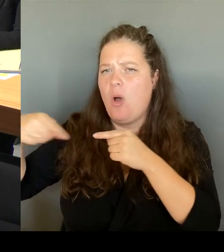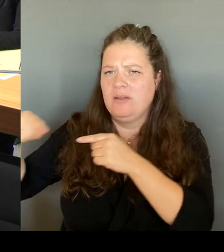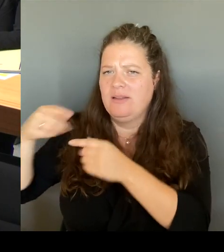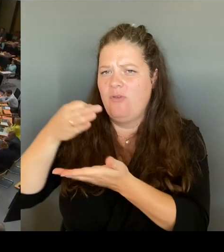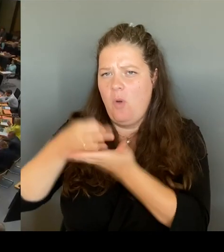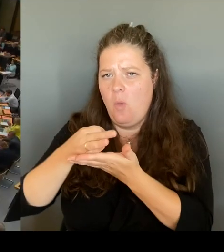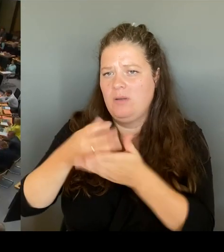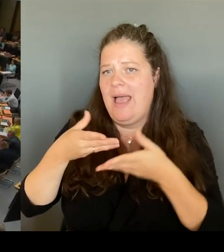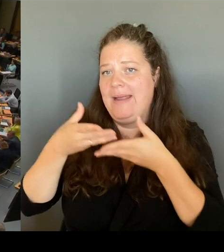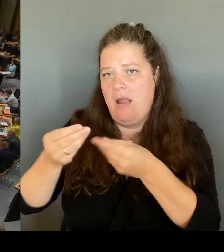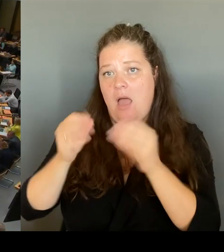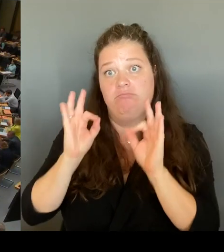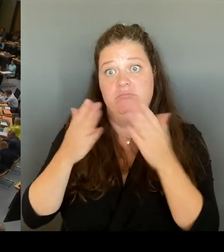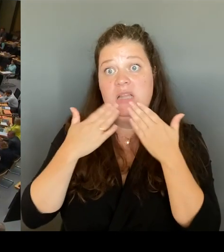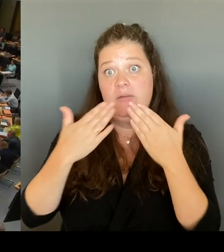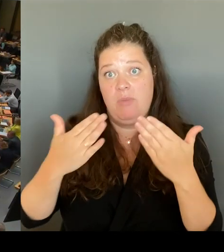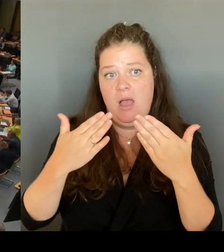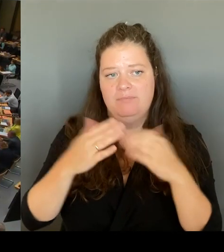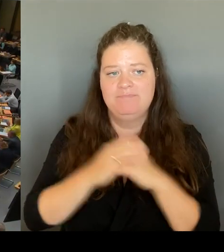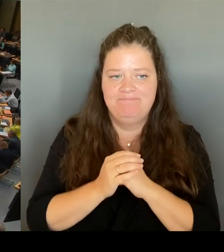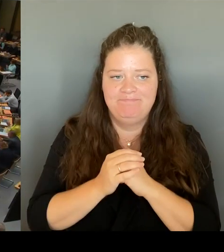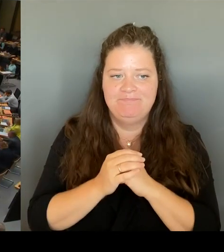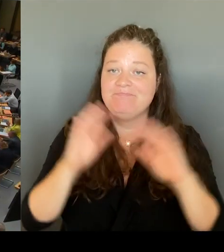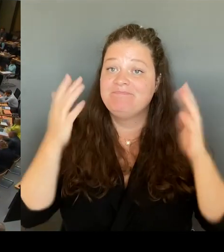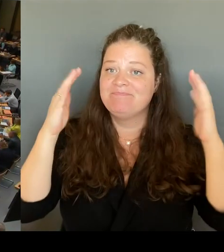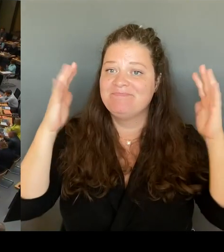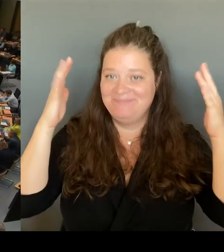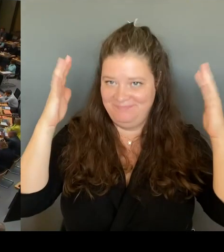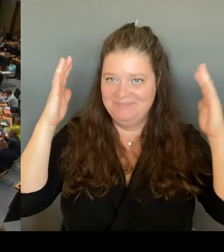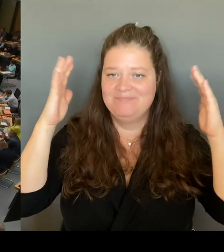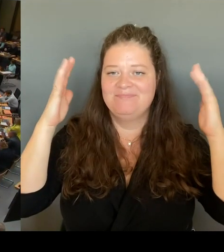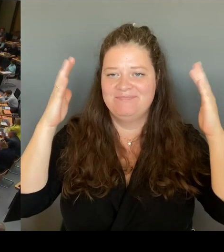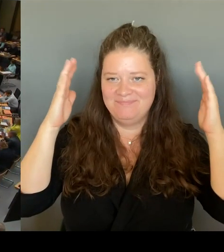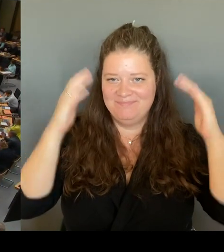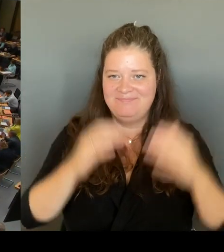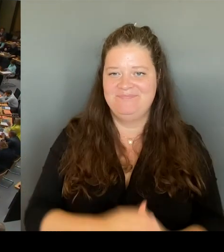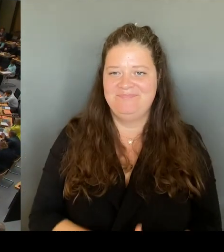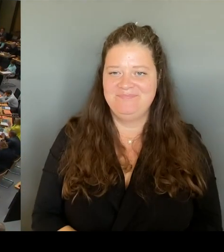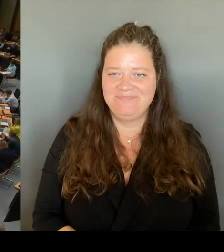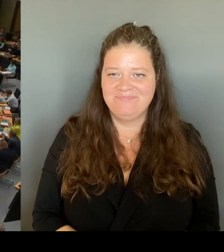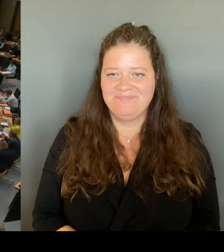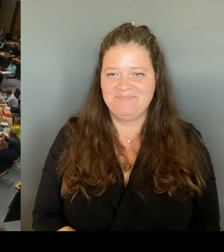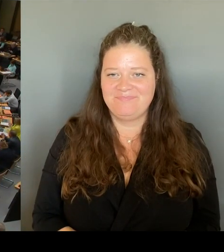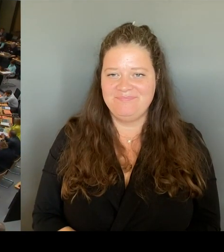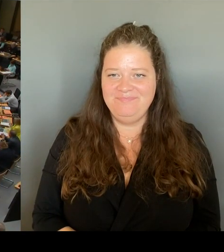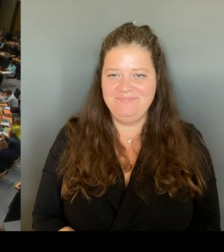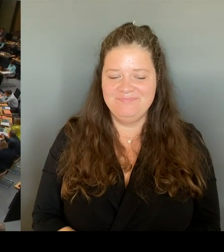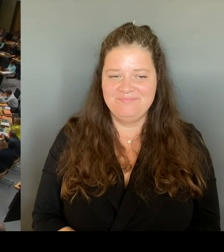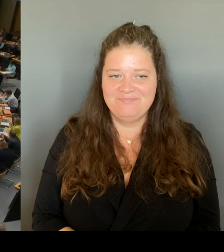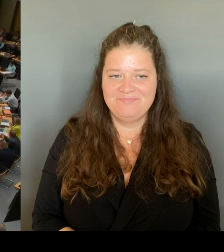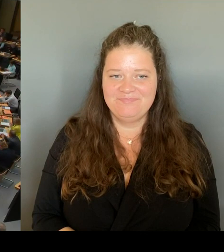Vielen Dank, Frau Senatorin. Dann geht die erste Nachfrage an den Kollegen Matz. Bitte schön. (Rednerwechsel) Ja, schönen Dank. Mich würde noch